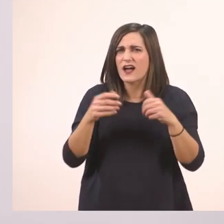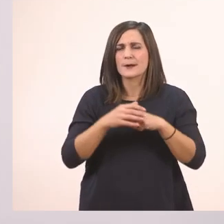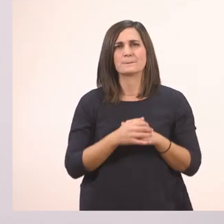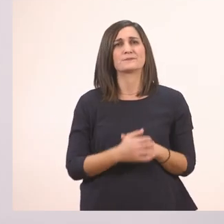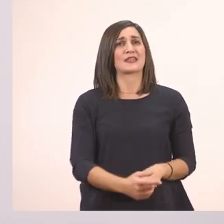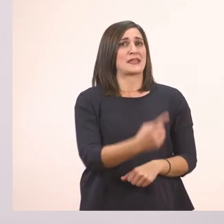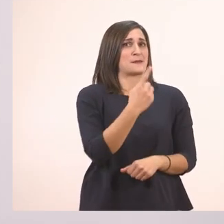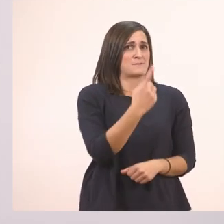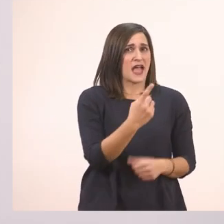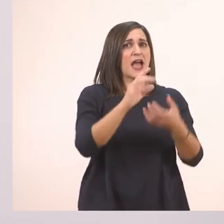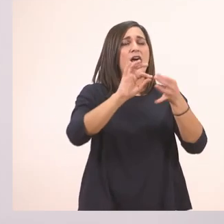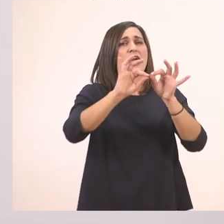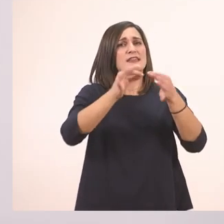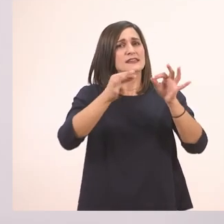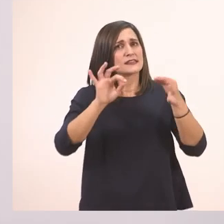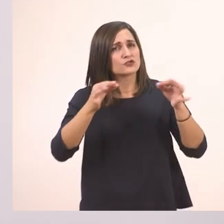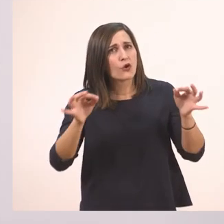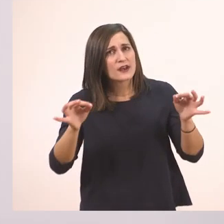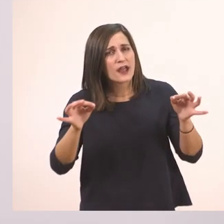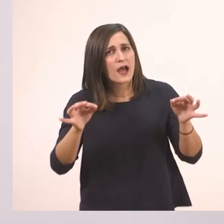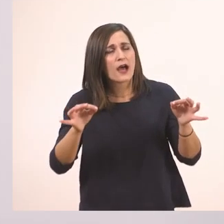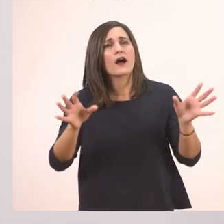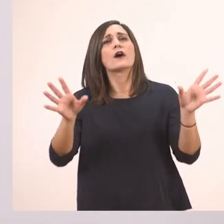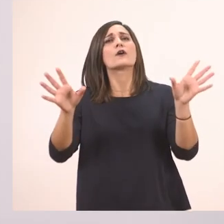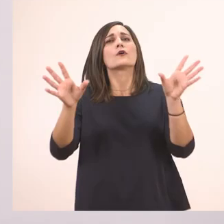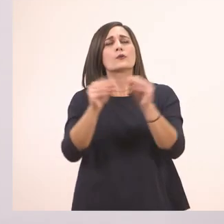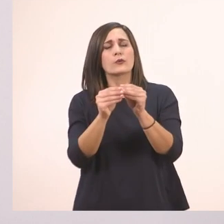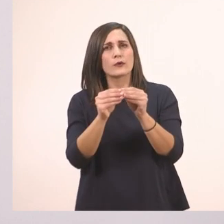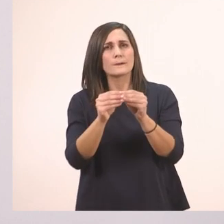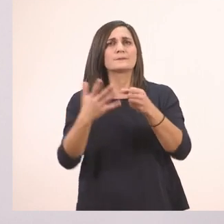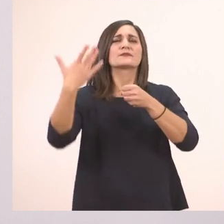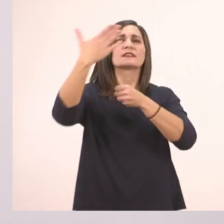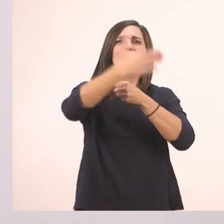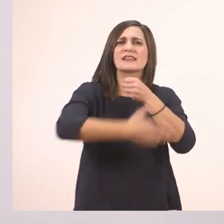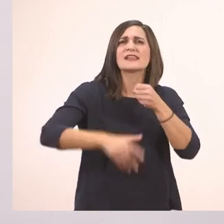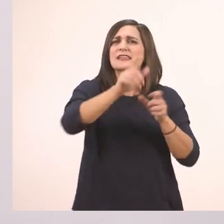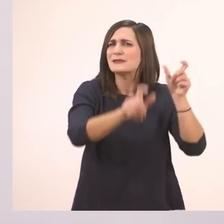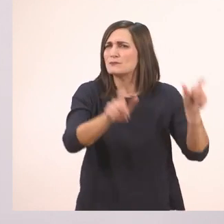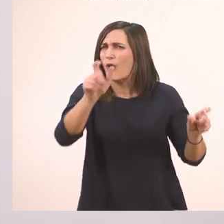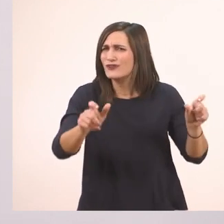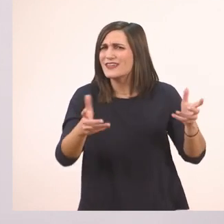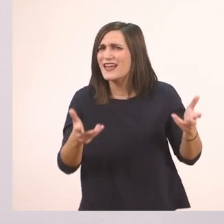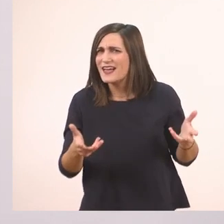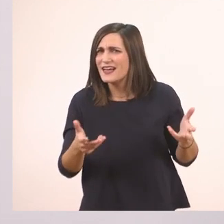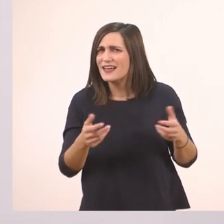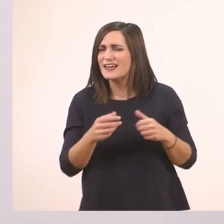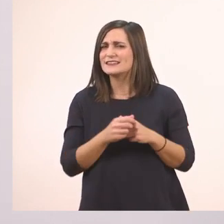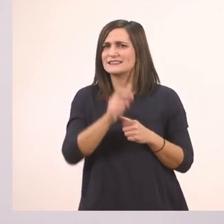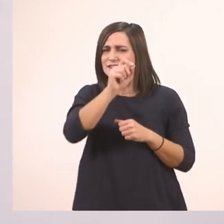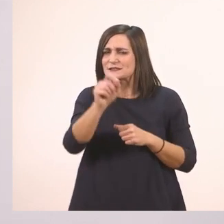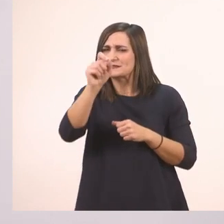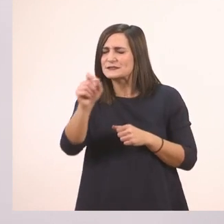Μια ιστορία με ιππότες;